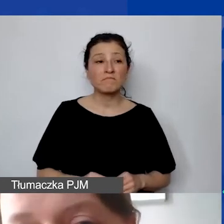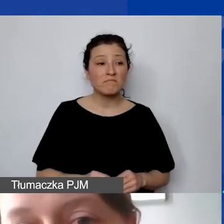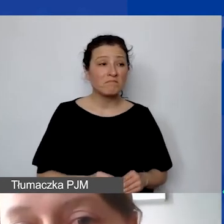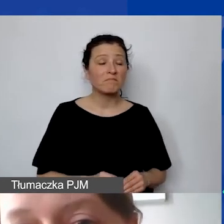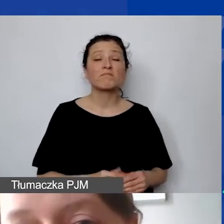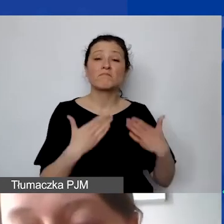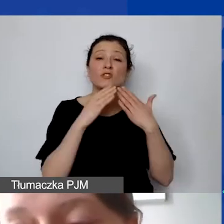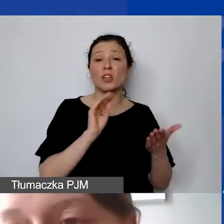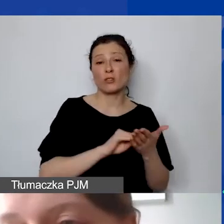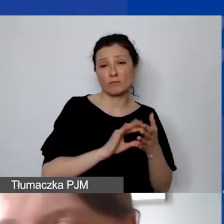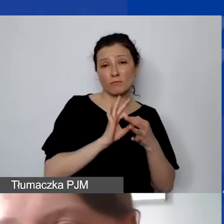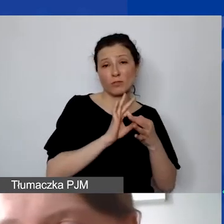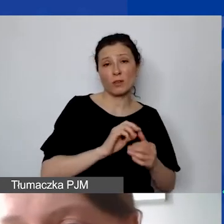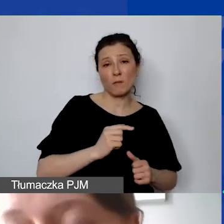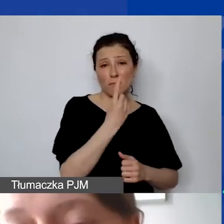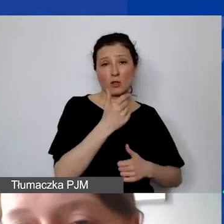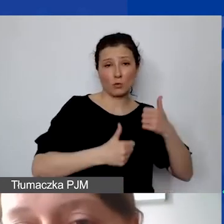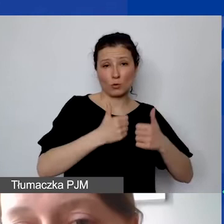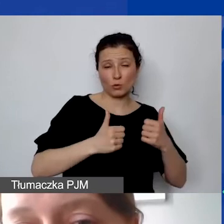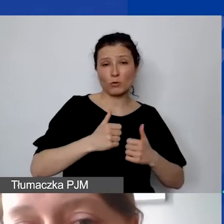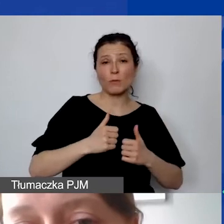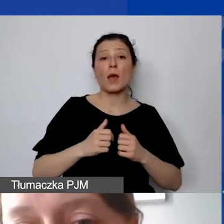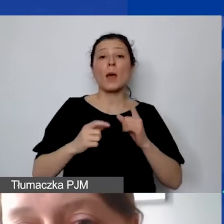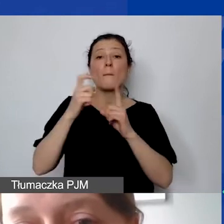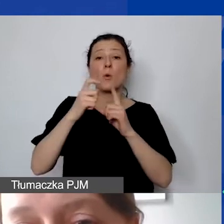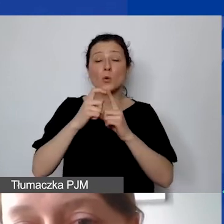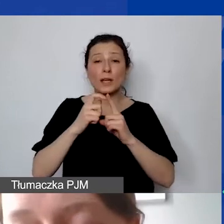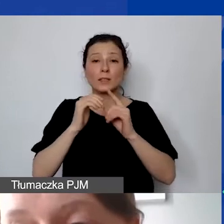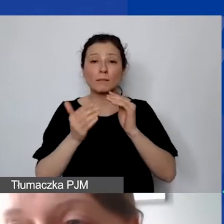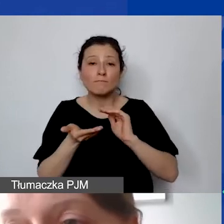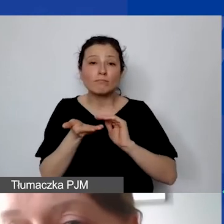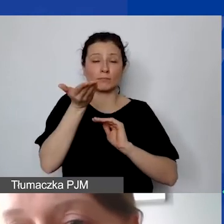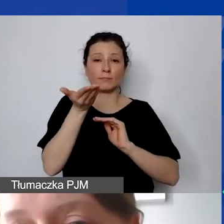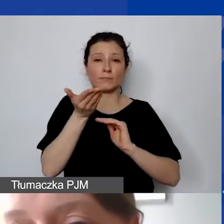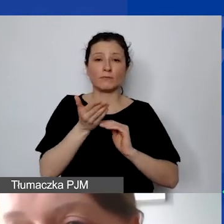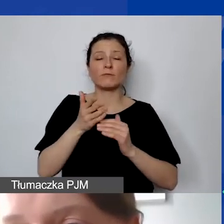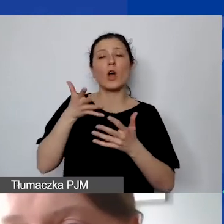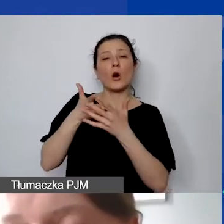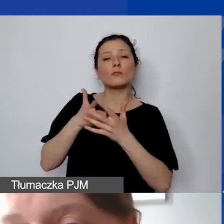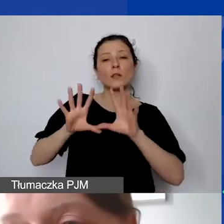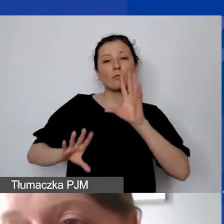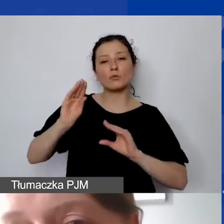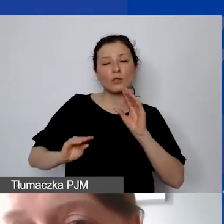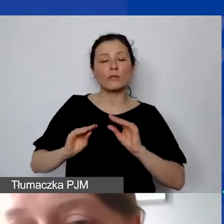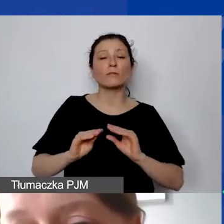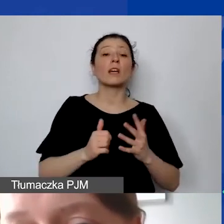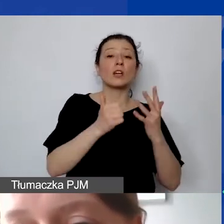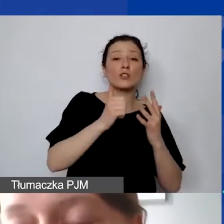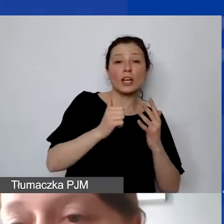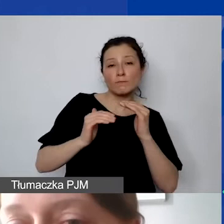podnieśliśmy punktację w ocenie budżetowej z sześciu do ośmiu punktów. Jeżeli ktoś z państwa aplikował wcześniej,